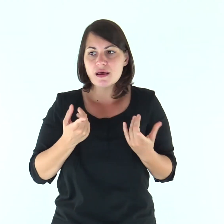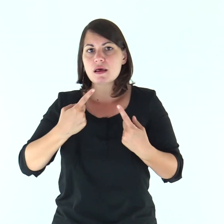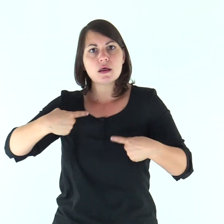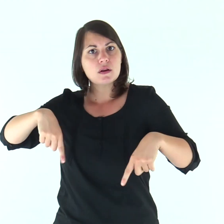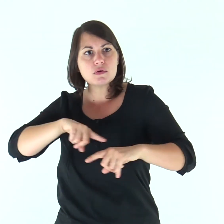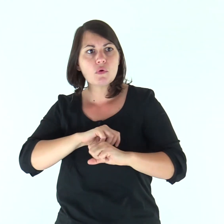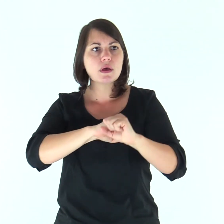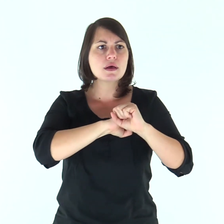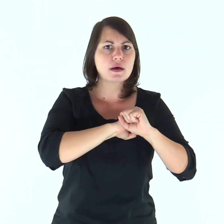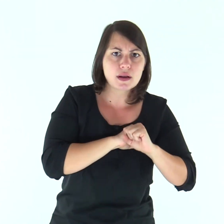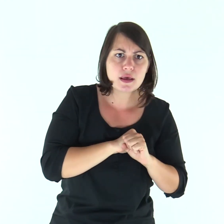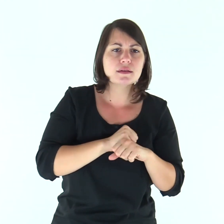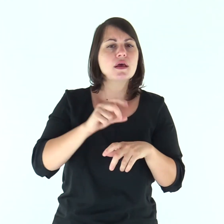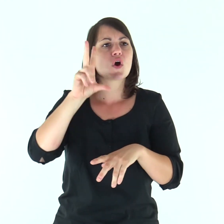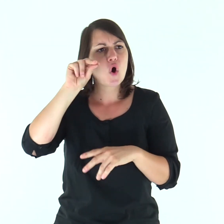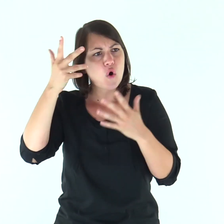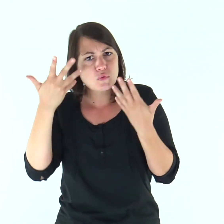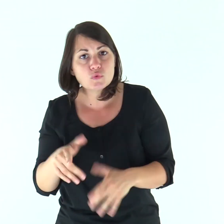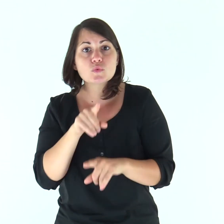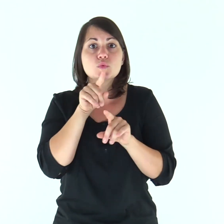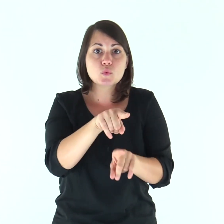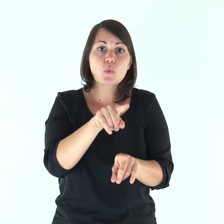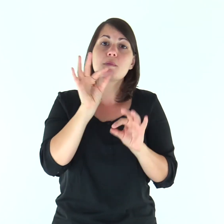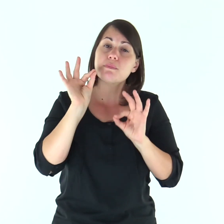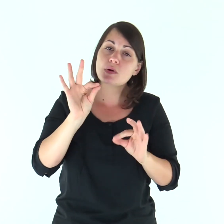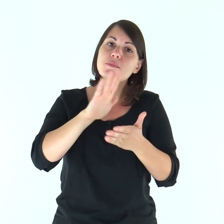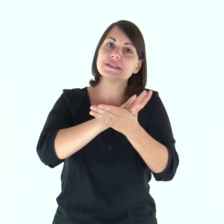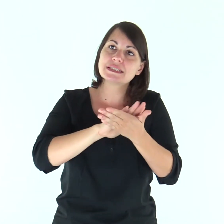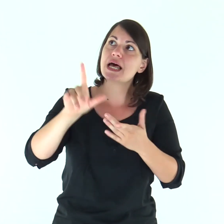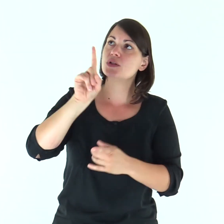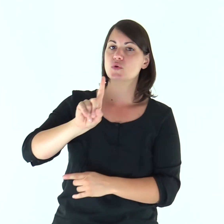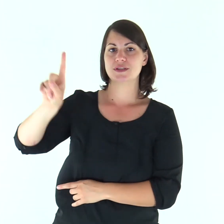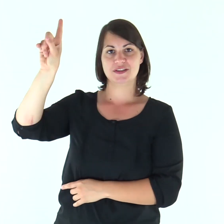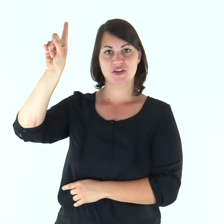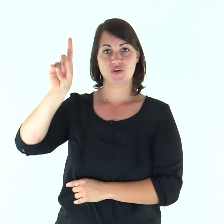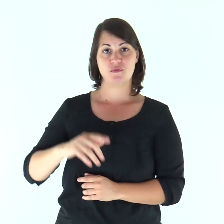e noi abbiamo creduto e conosciuto che tu sei il Santo di Dio».